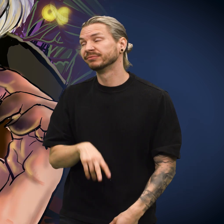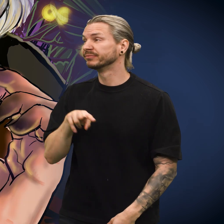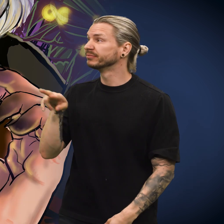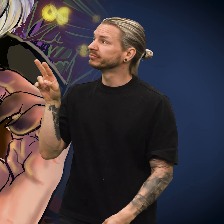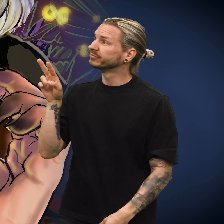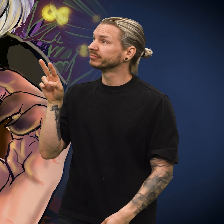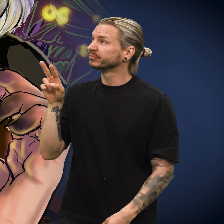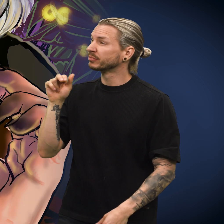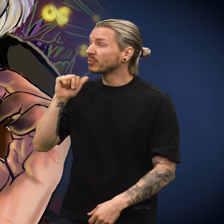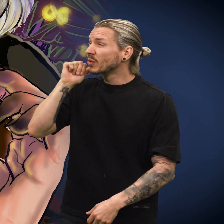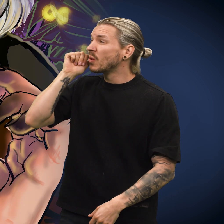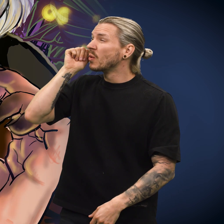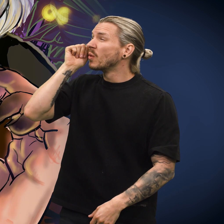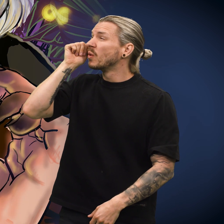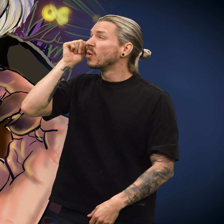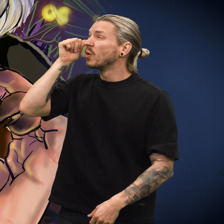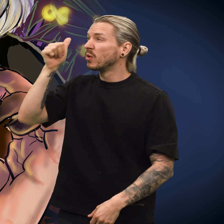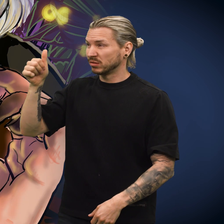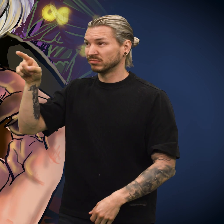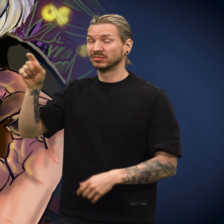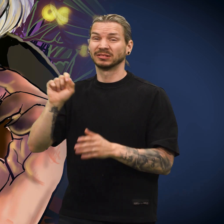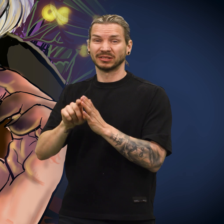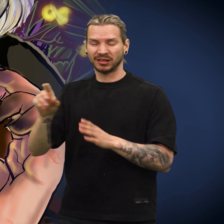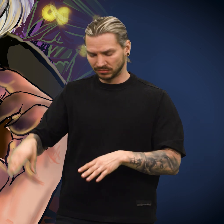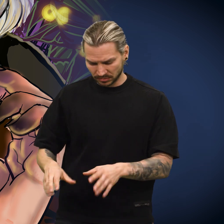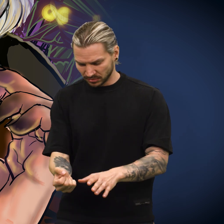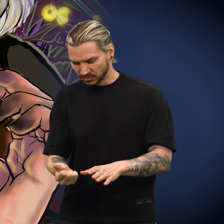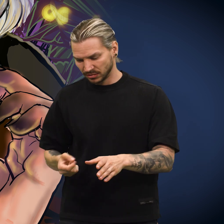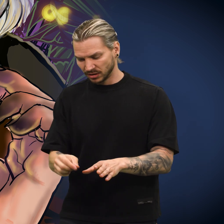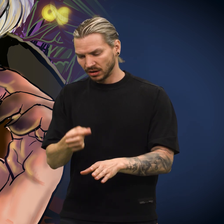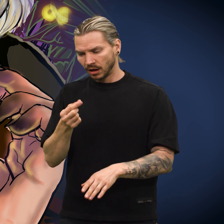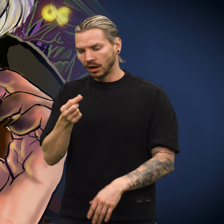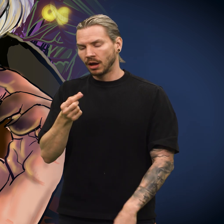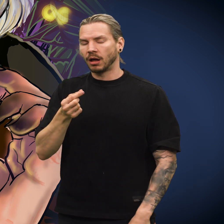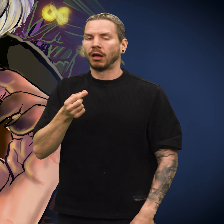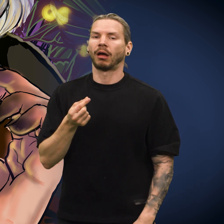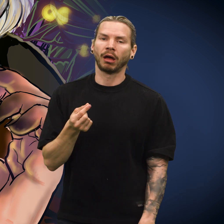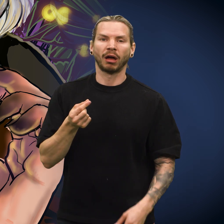Da morgengryet kom, åpnet selgeren skuffen og plukket opp skillingen med et tungt sukk.